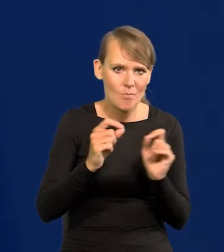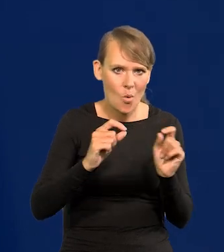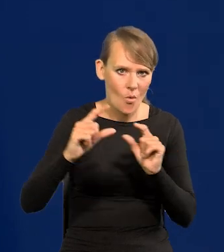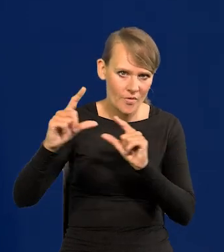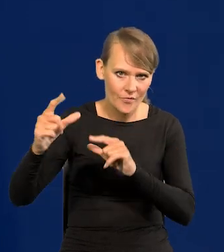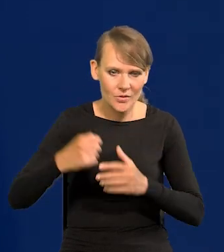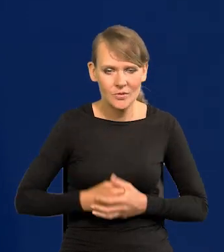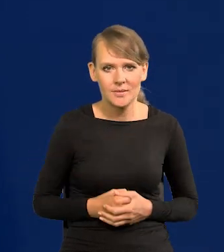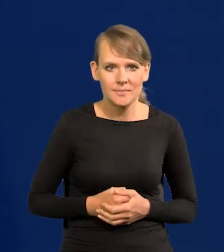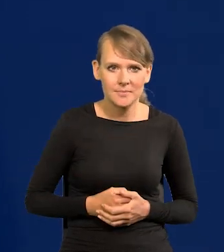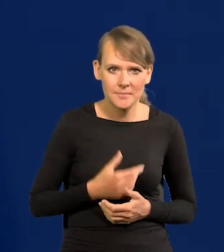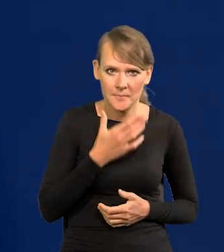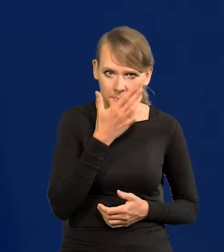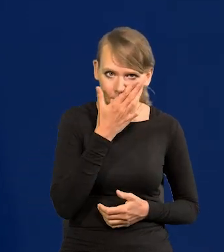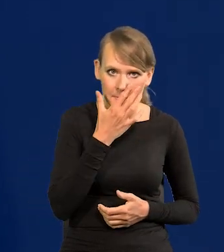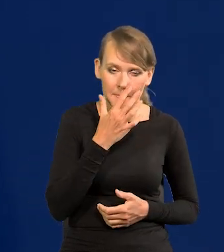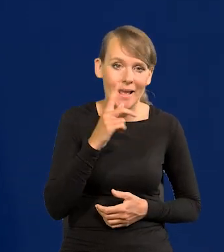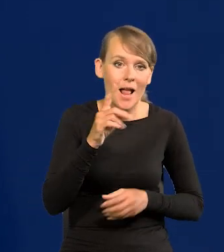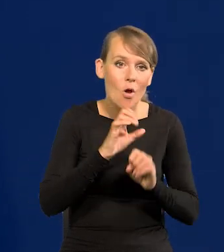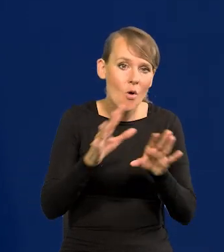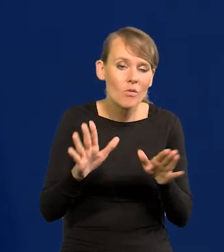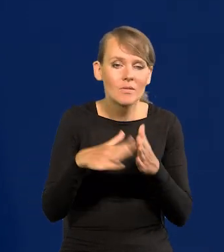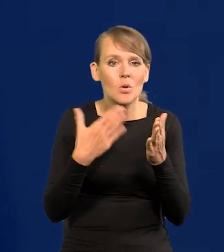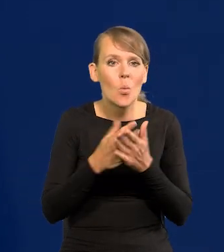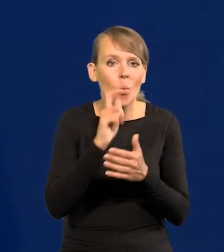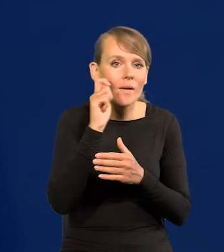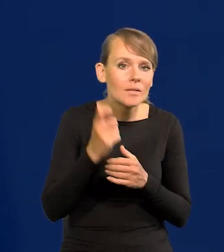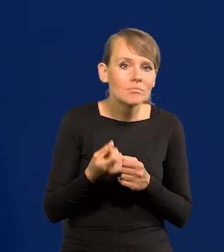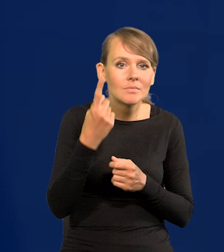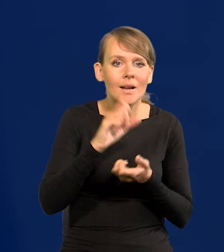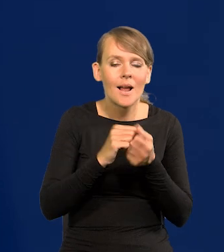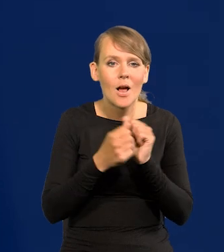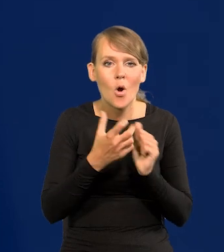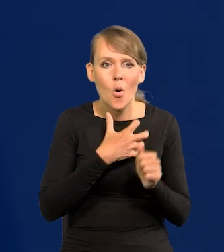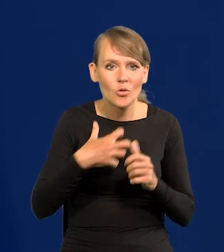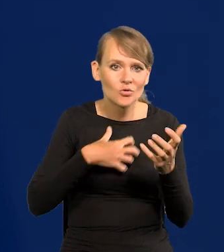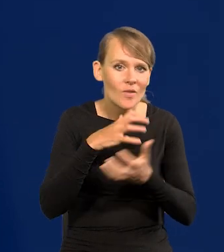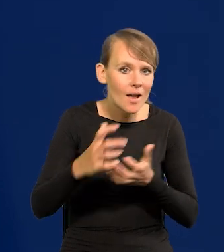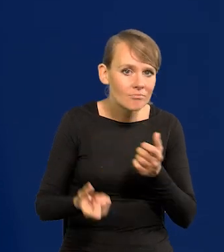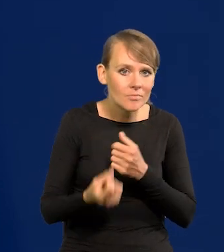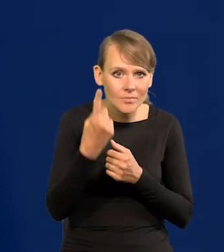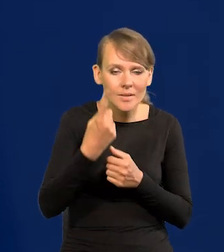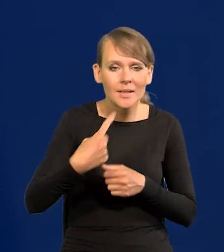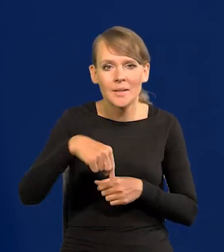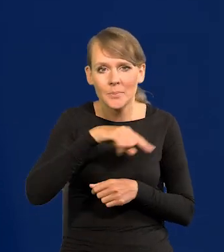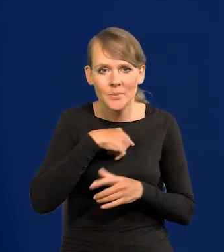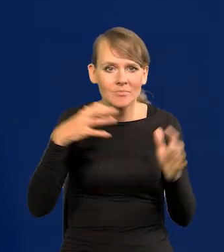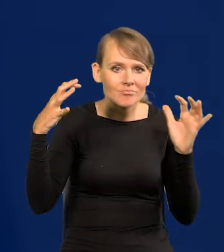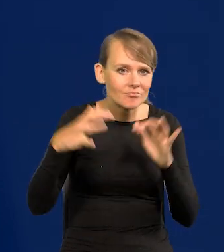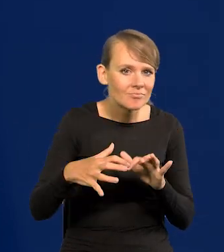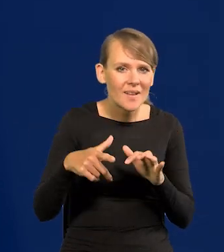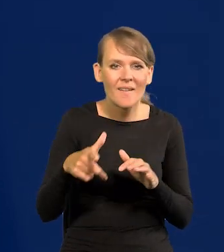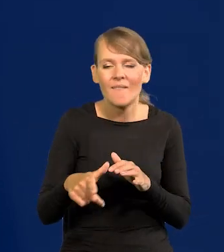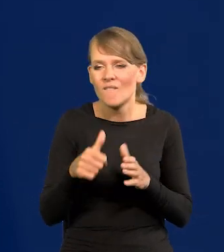Ale oczywiście coś się nagle stanie w Ukrainie czy w gospodarce światowej. No to się zbieramy. Nawet w trybie nadzwyczajnym możemy